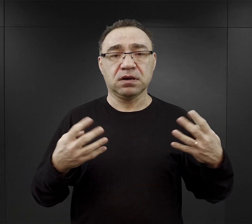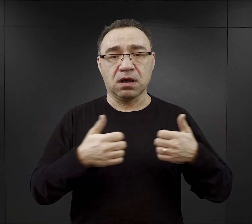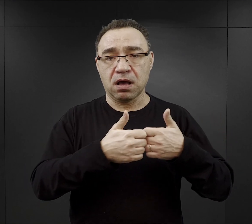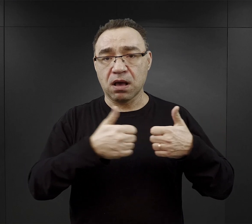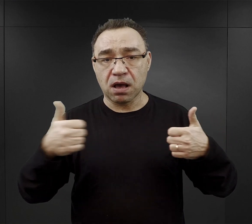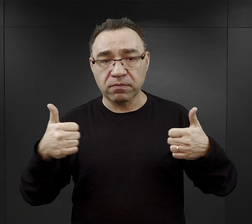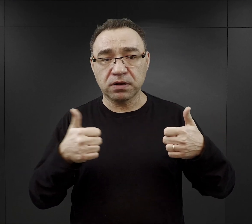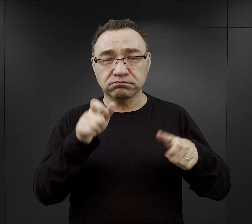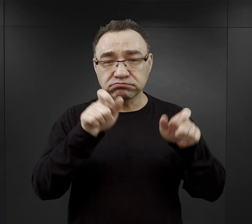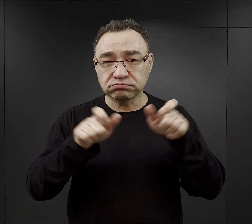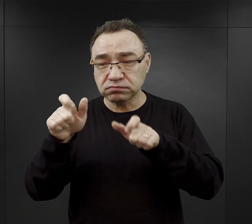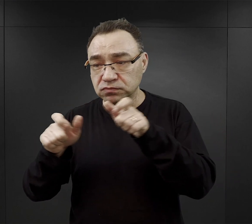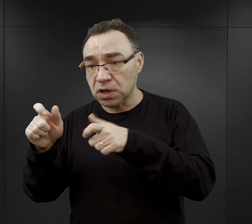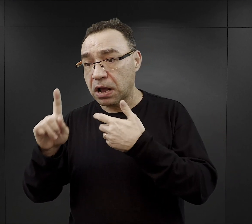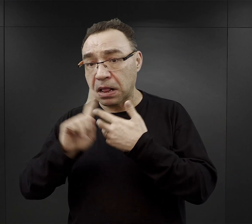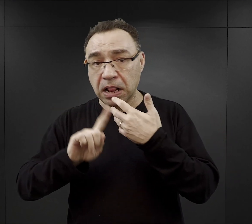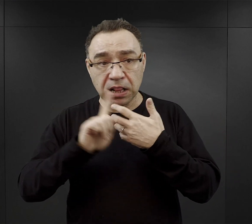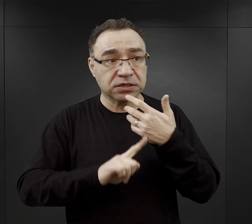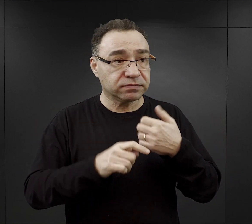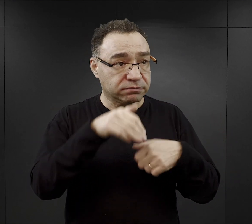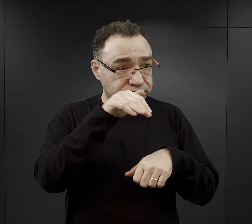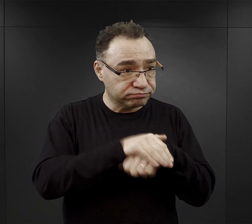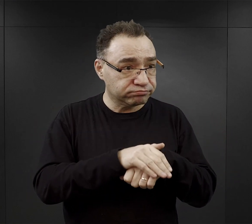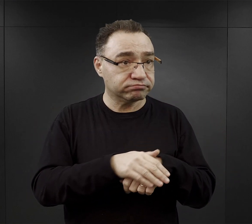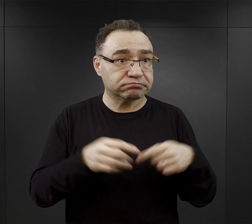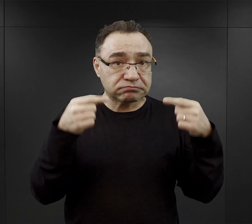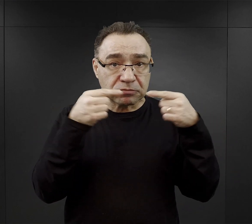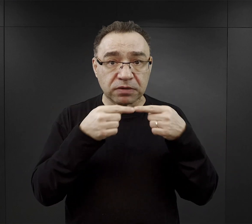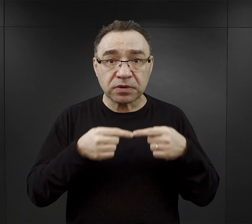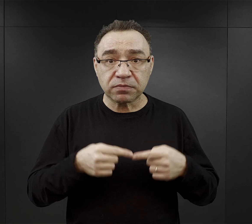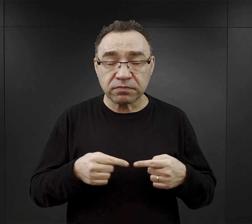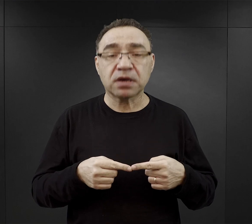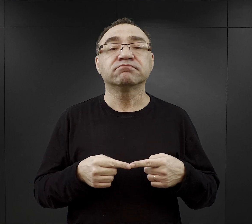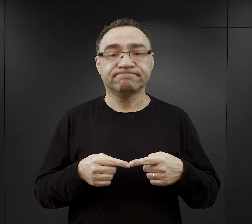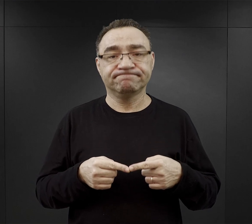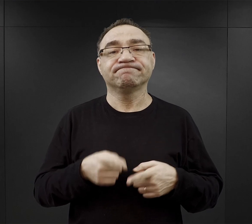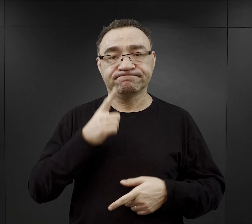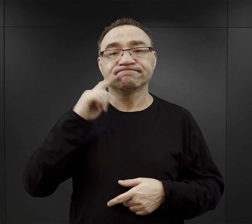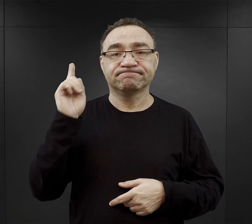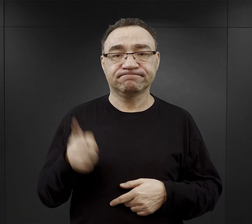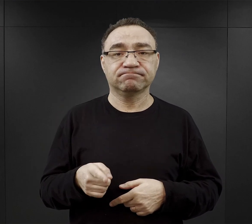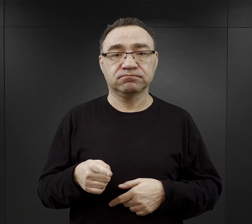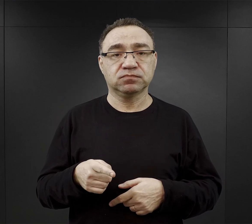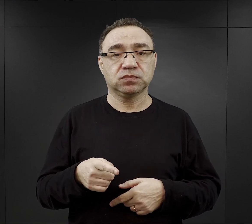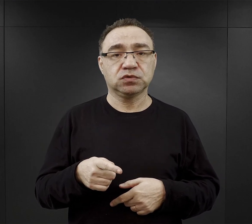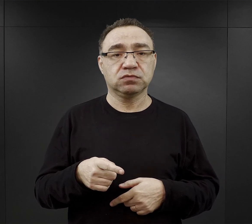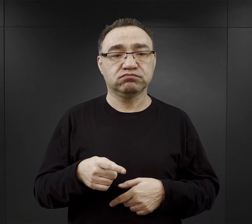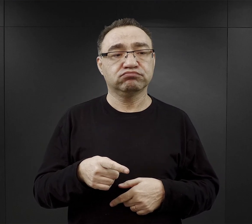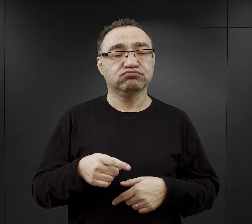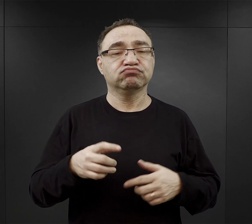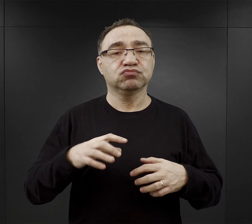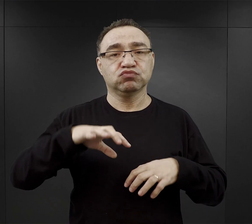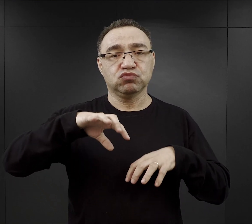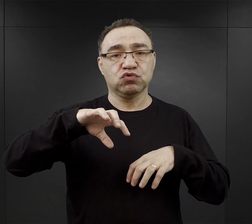jeżeli stan liczbowo obozu zgadzał się padały komendy, aby formować kolumny robocze